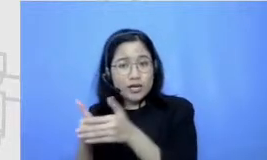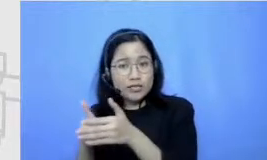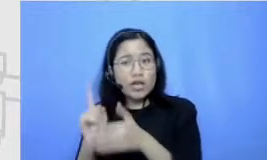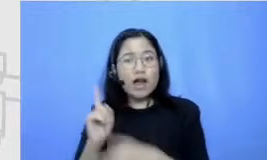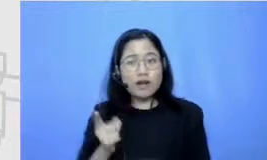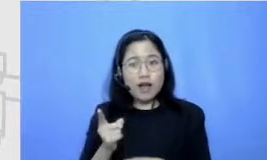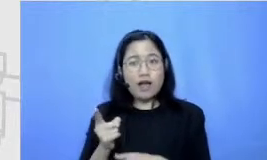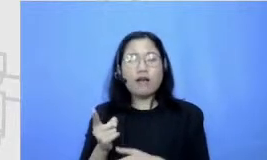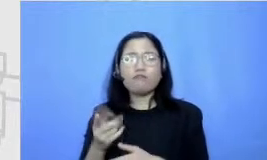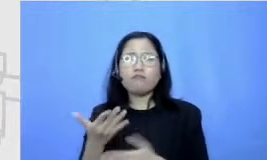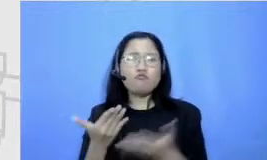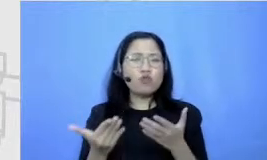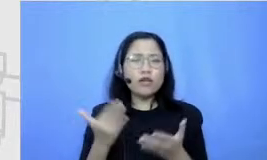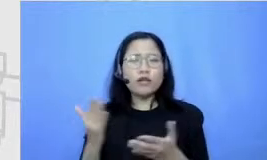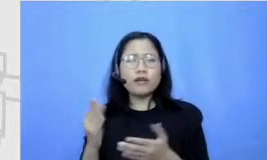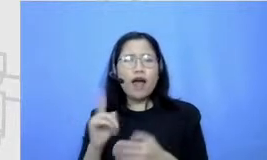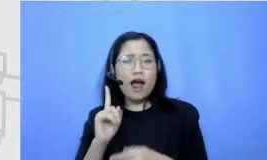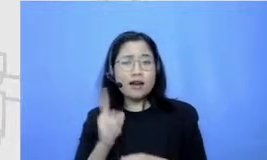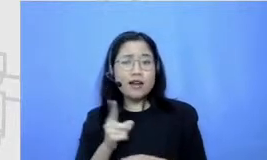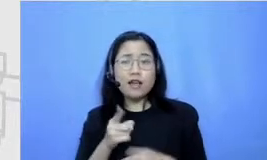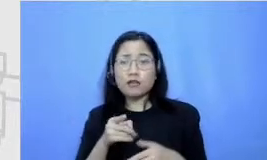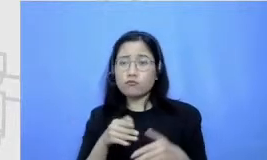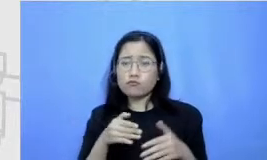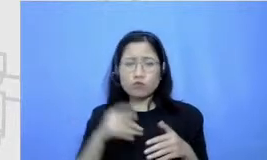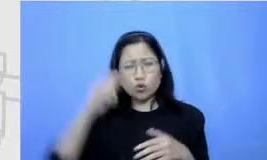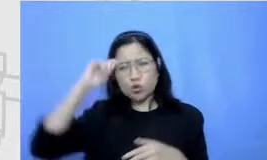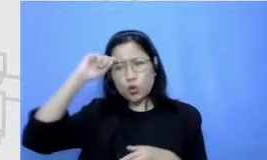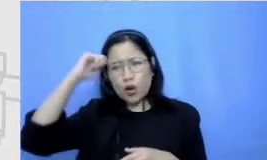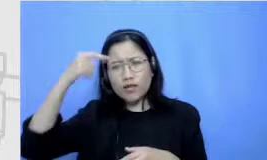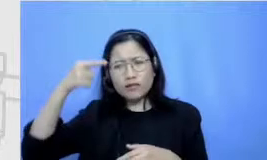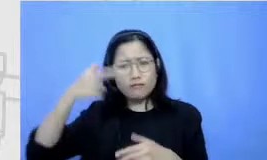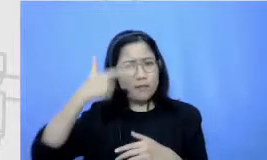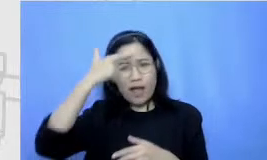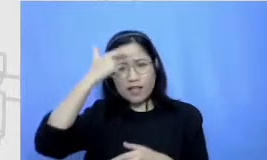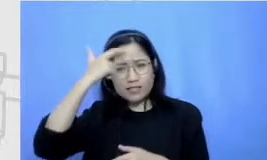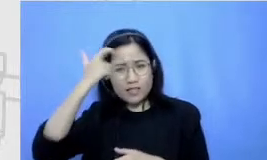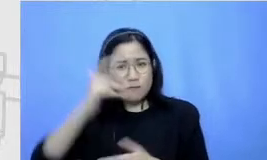juga ngalamin sebuah kesulitan gitu ya dalam proses belajar tersebut pernah ngasih pernah